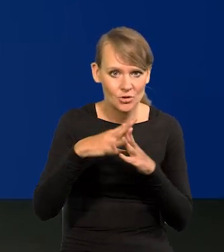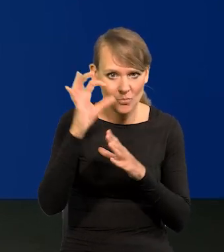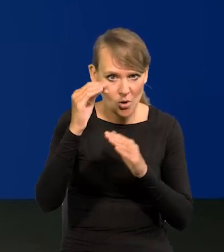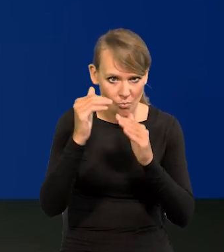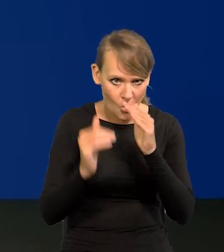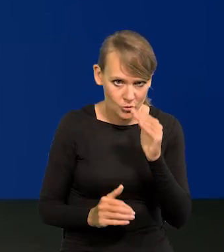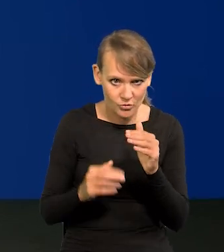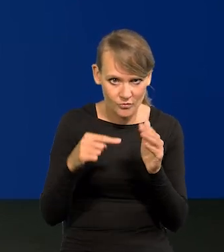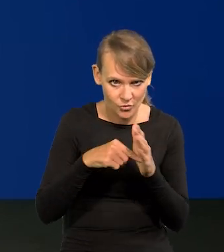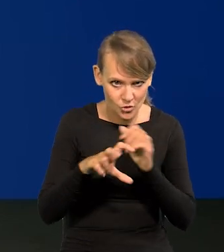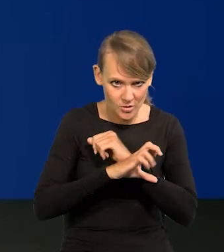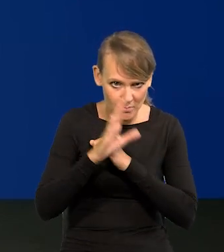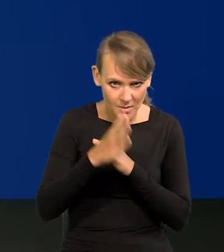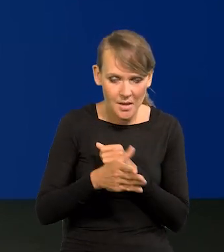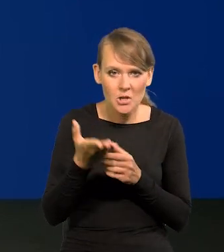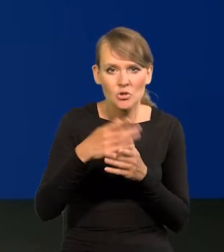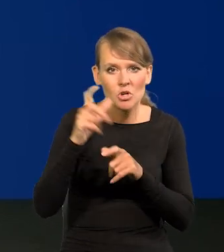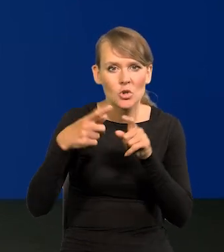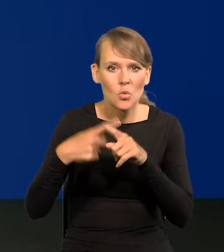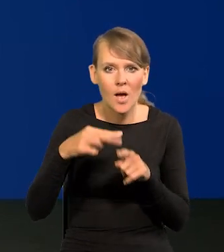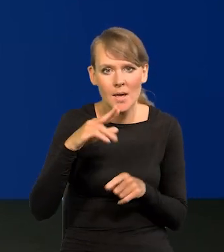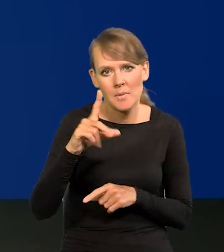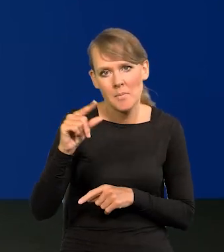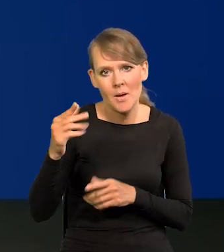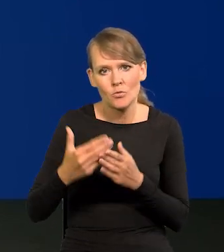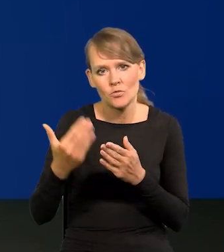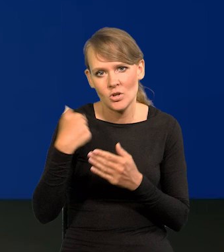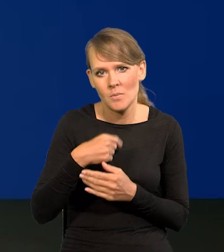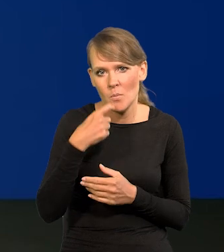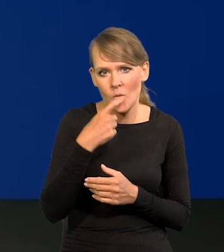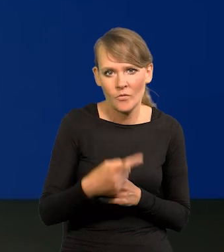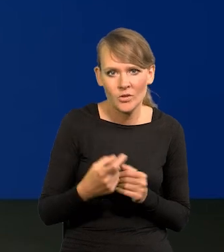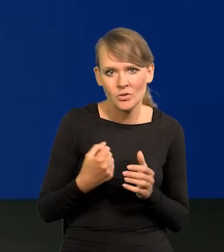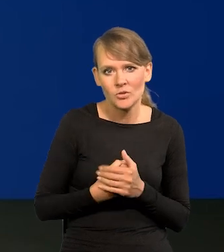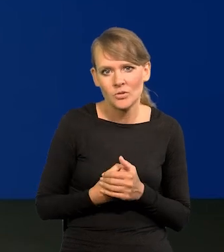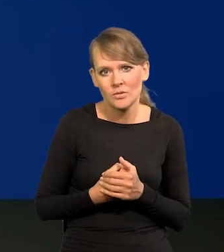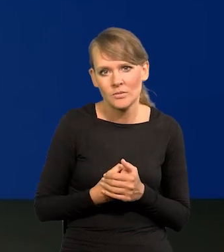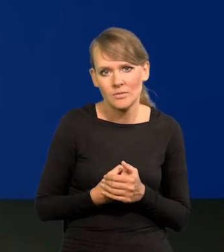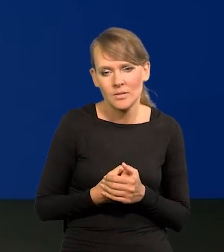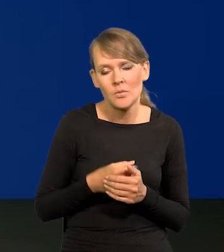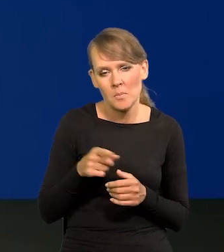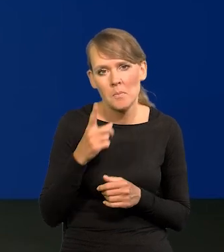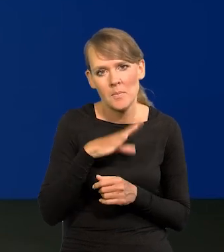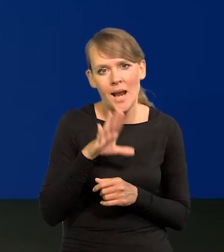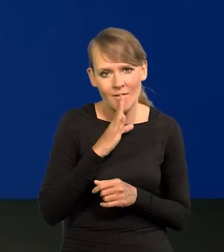Niektórzy członkowie RPP komunikowali już to wcześniej, że to jest dosyć prawdopodobne